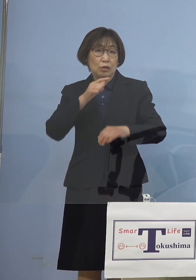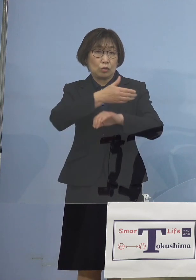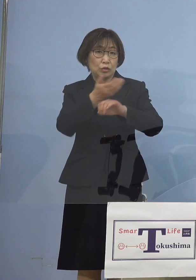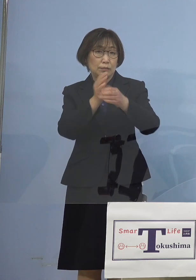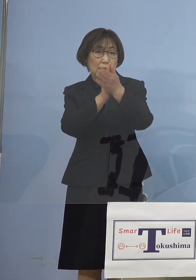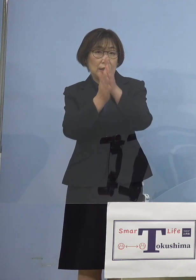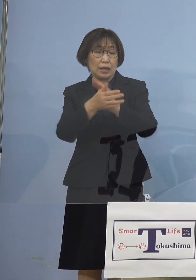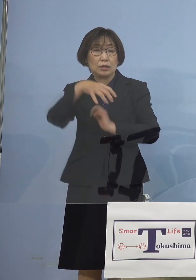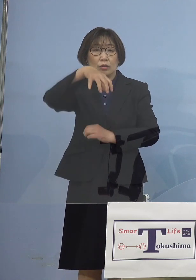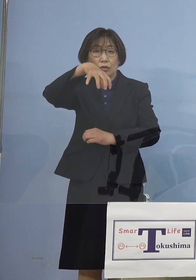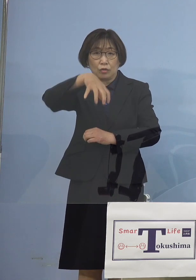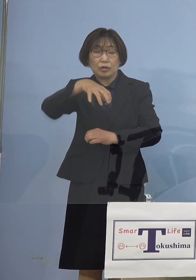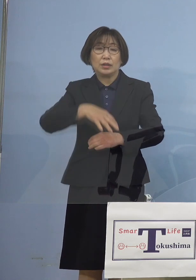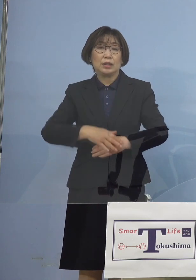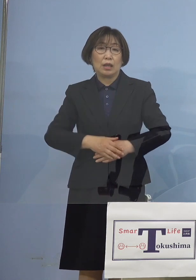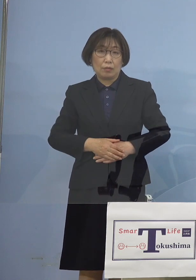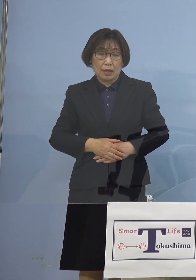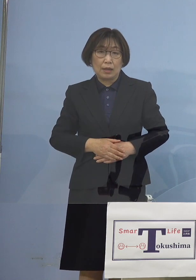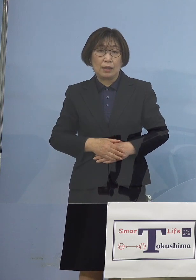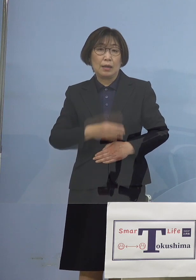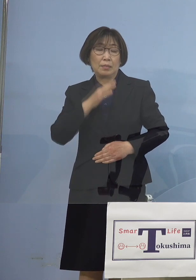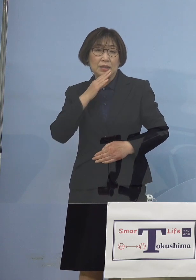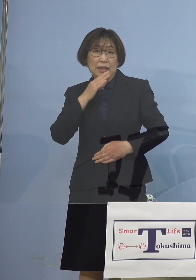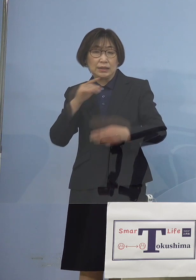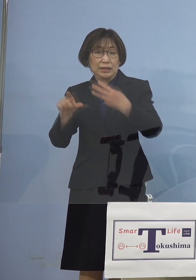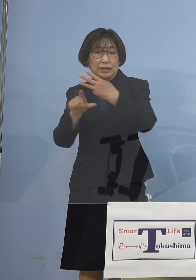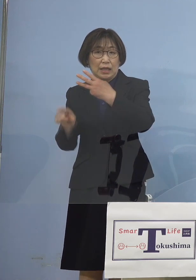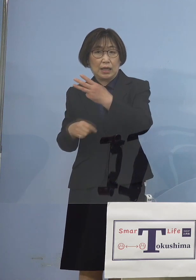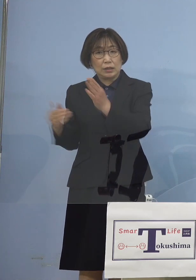まさにこの3月末まで ということで